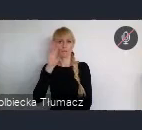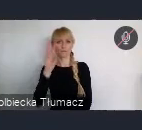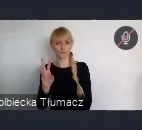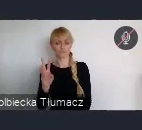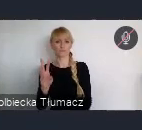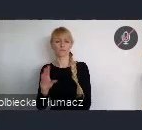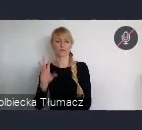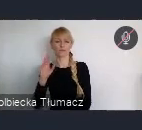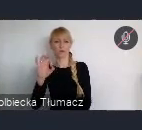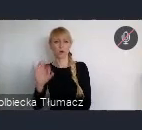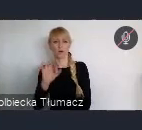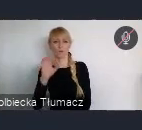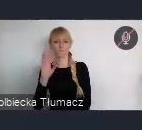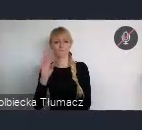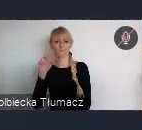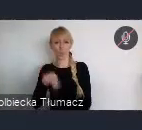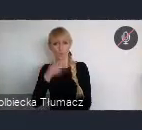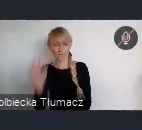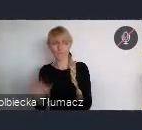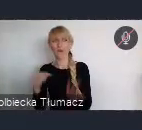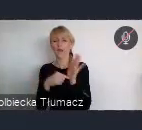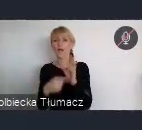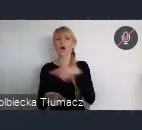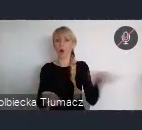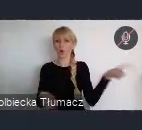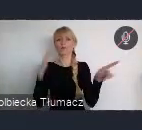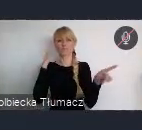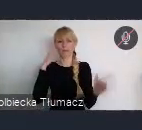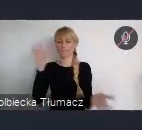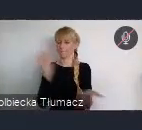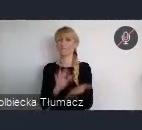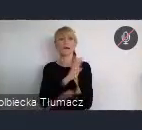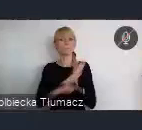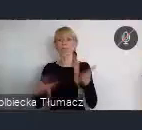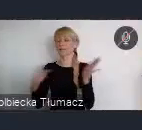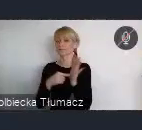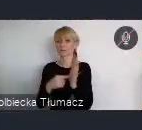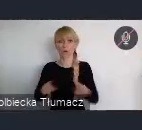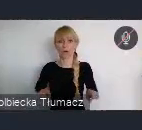że bez tej organizacji ale i również organizacji której jesteśmy również jako miasto zrzeszeni,